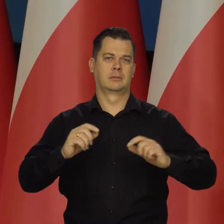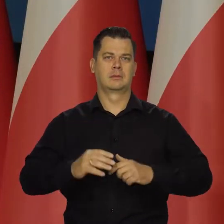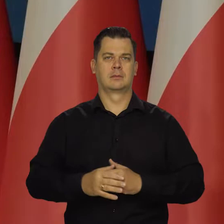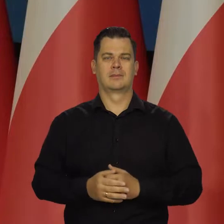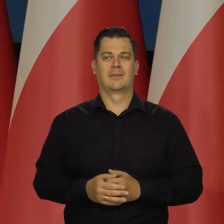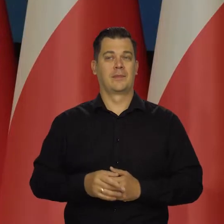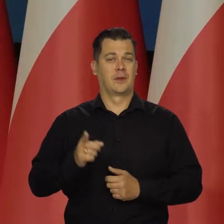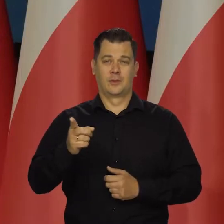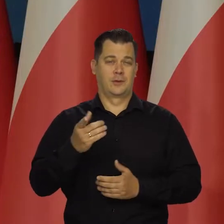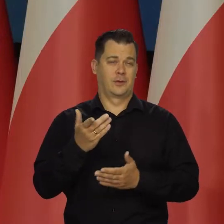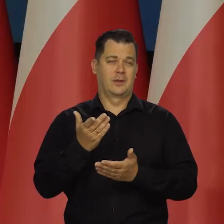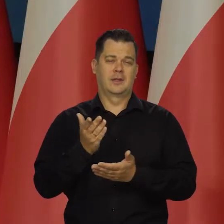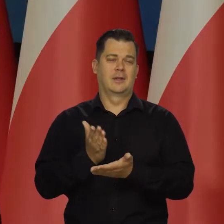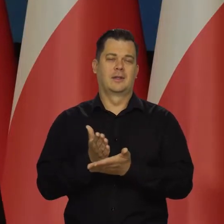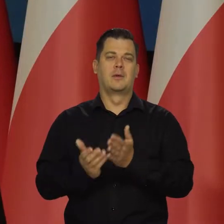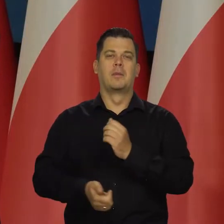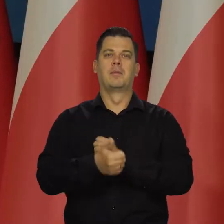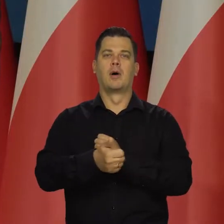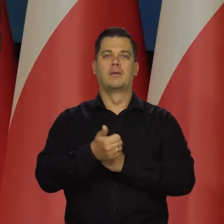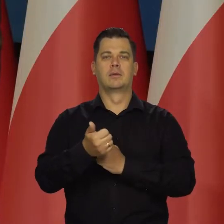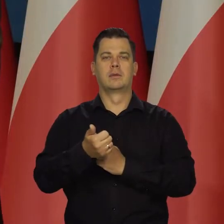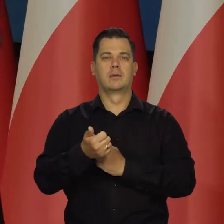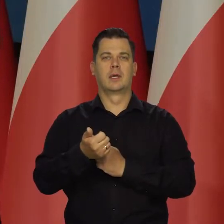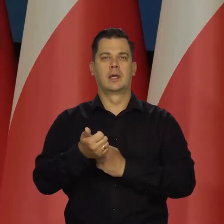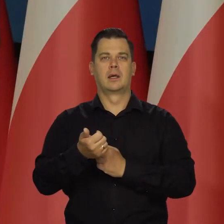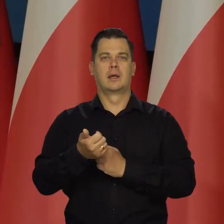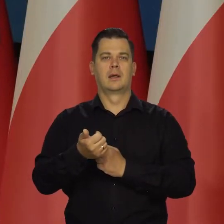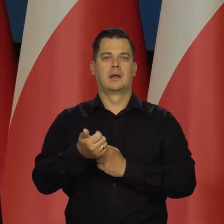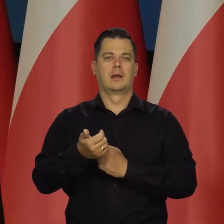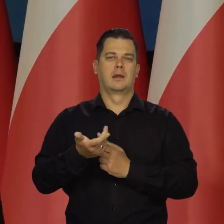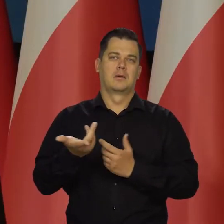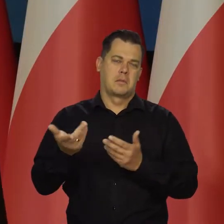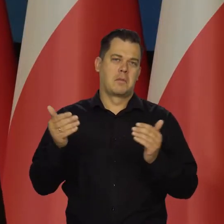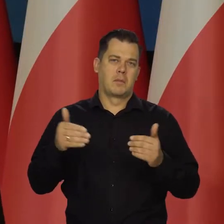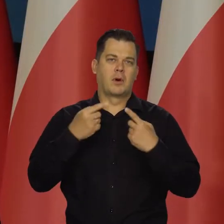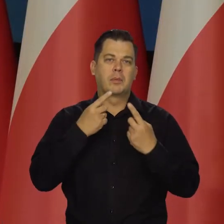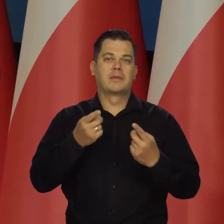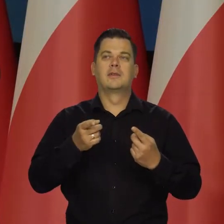Nie z przyczyn jakichś tam, że tak powiem immanentnych,